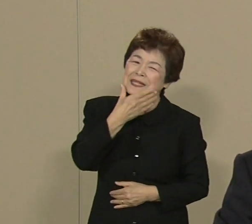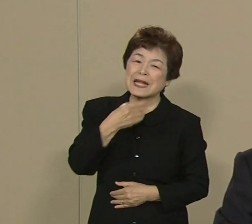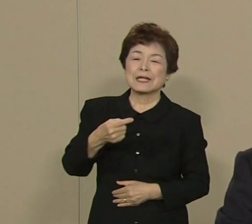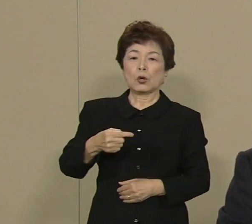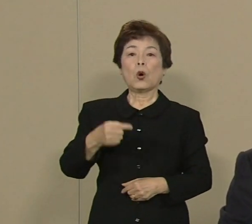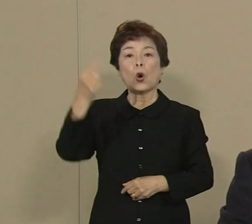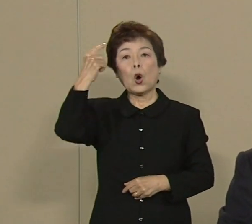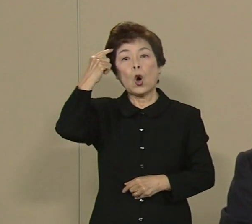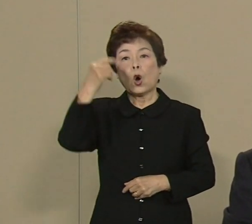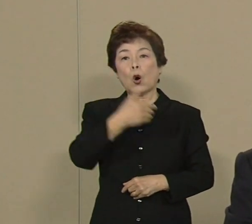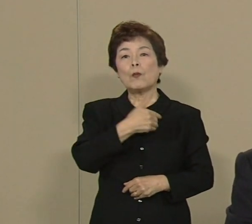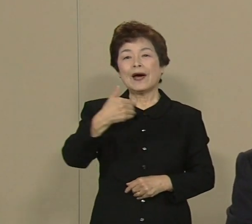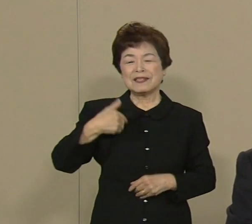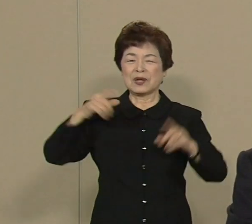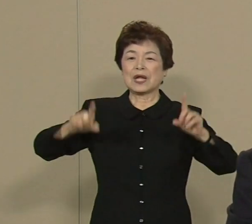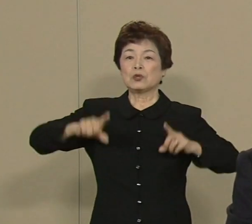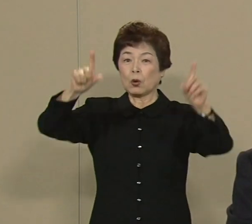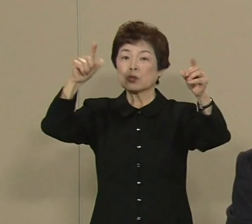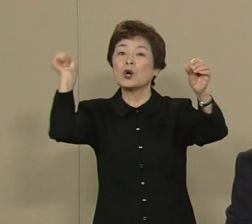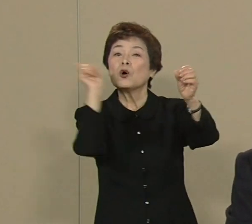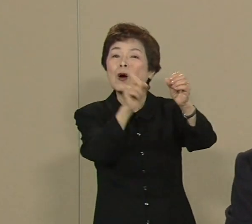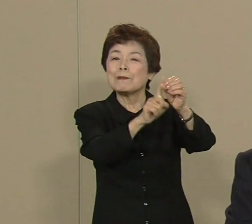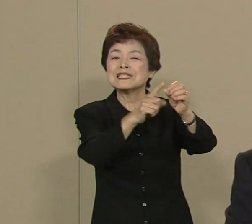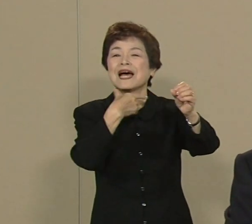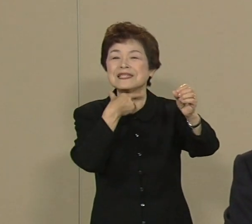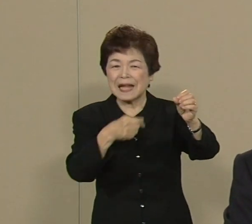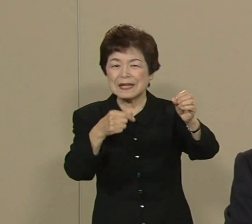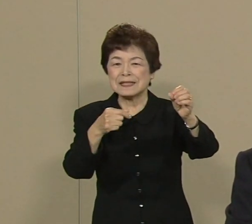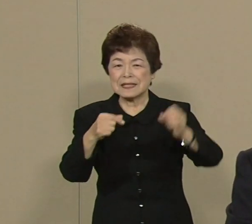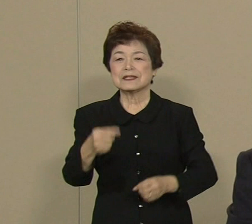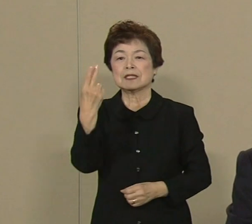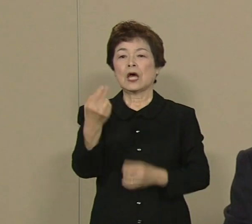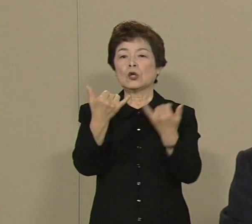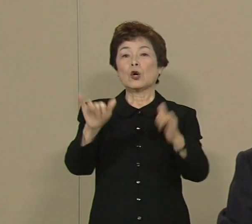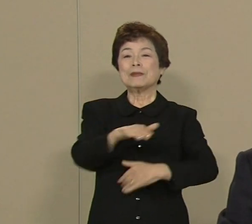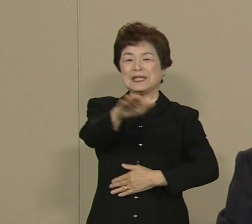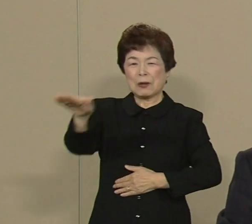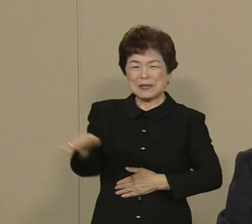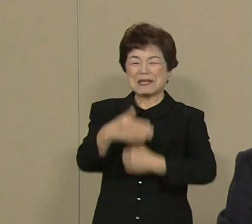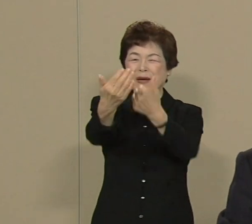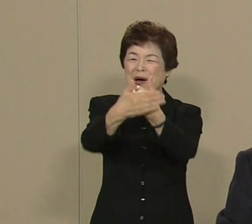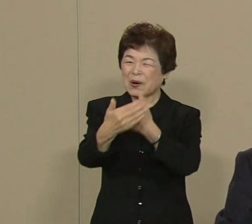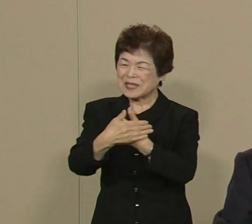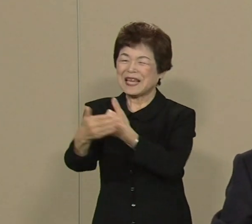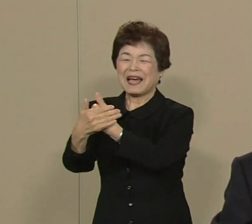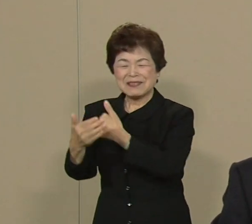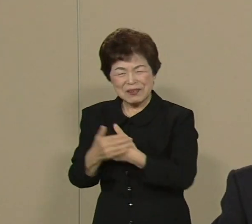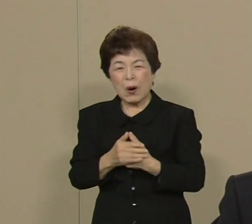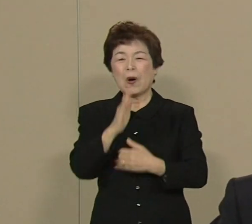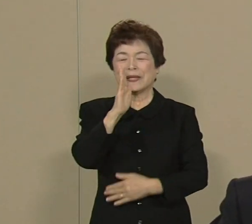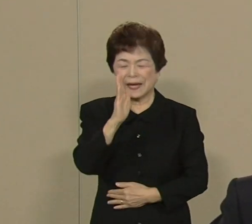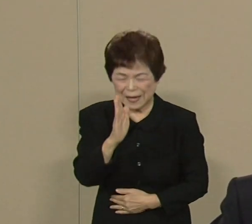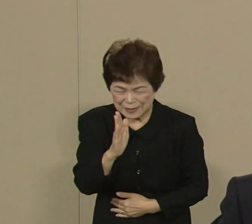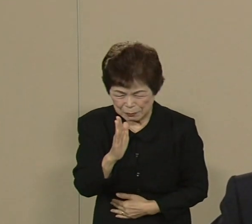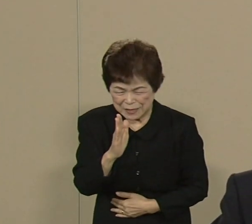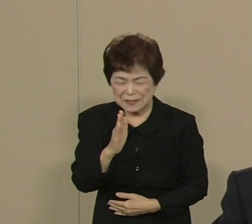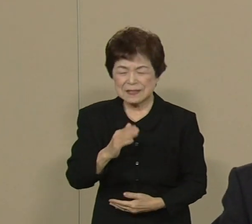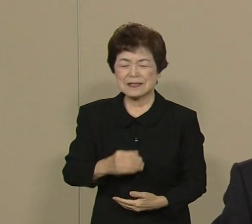東京を目指したいと思います 都民の皆さま どうか厚い ご支援をお願い申し上げます